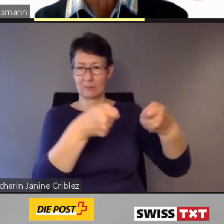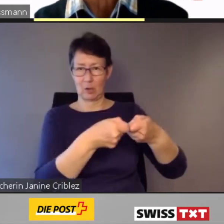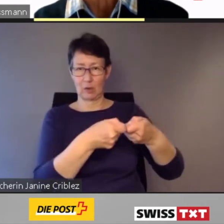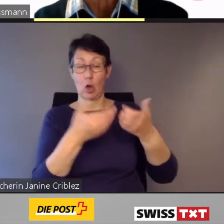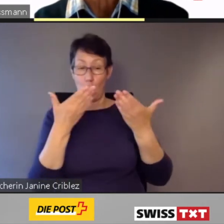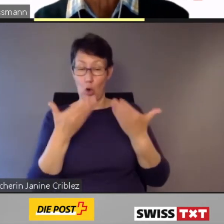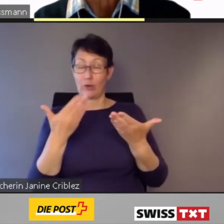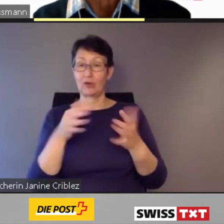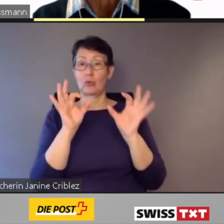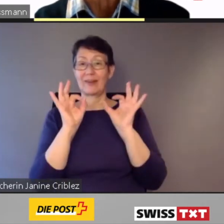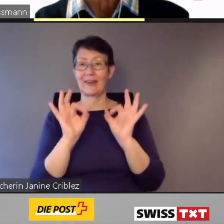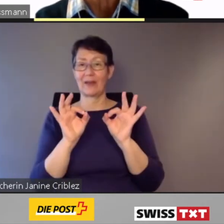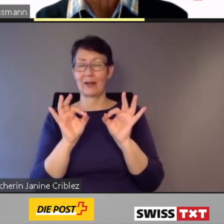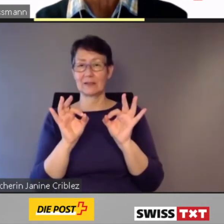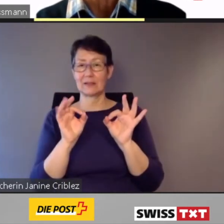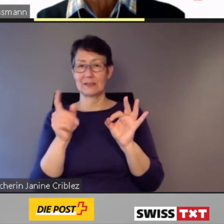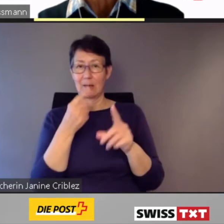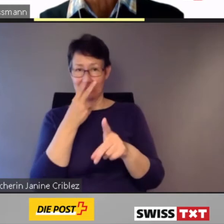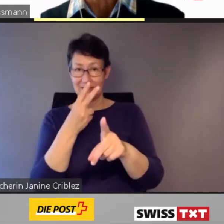in vielen Bahnhöfen erhöhte Perrons